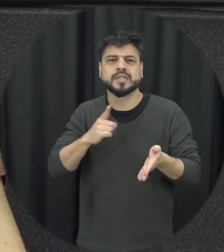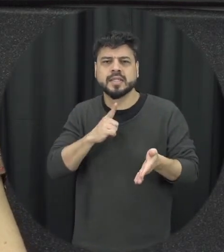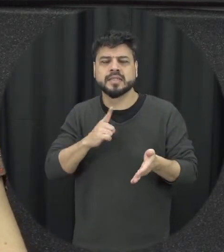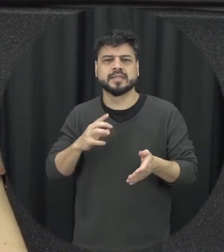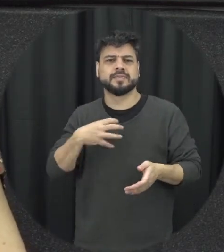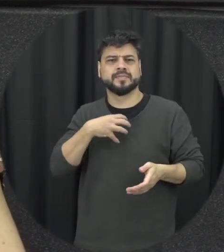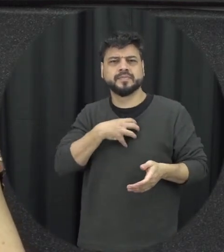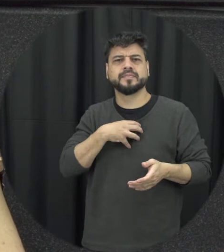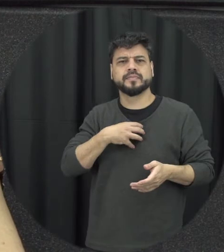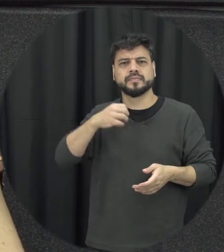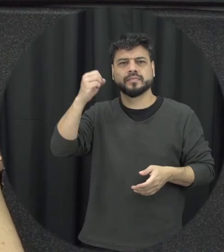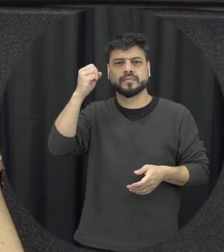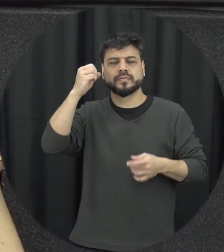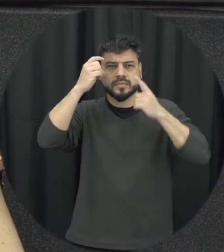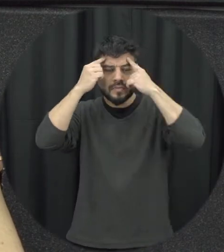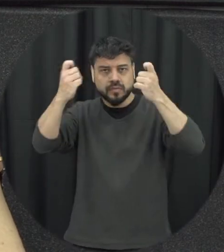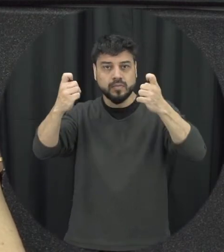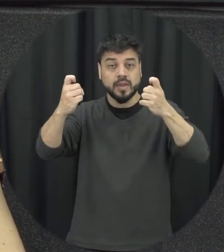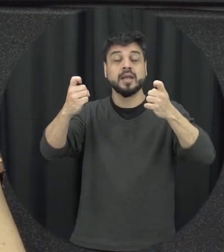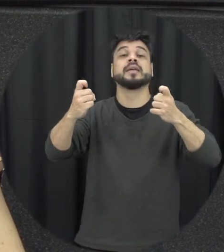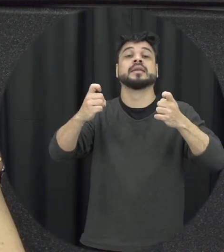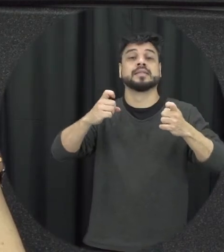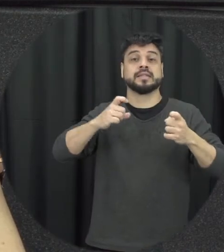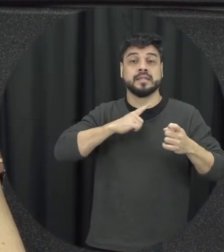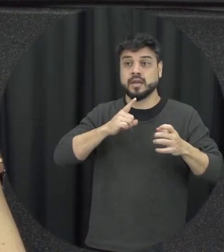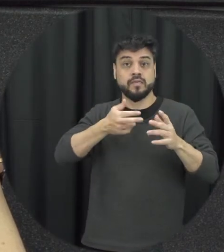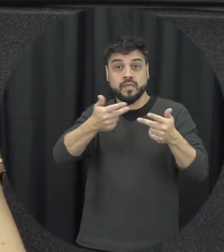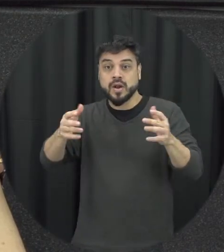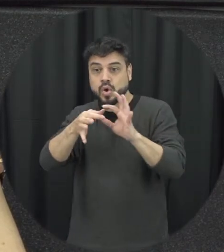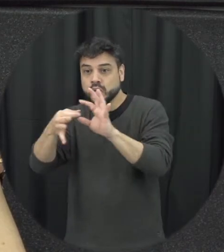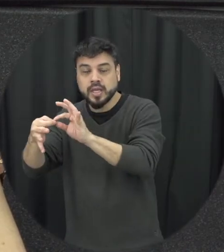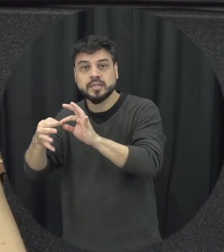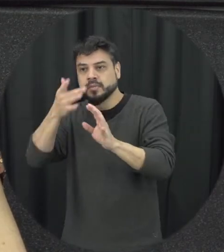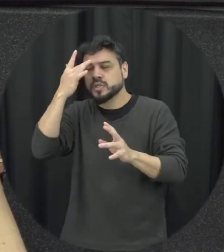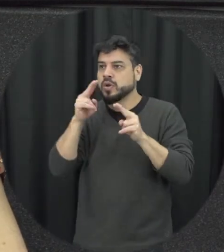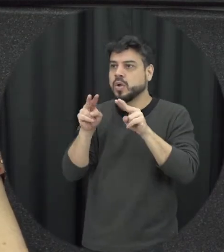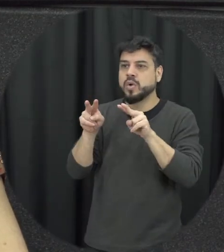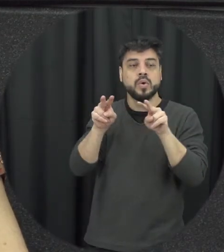estão ali assistindo presenciando e às vezes até filmando né com o celular situações e não